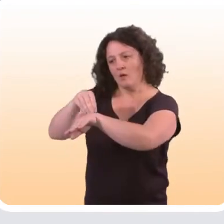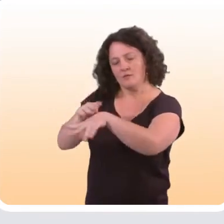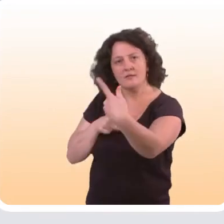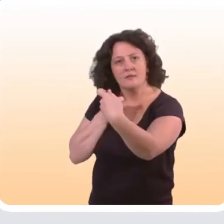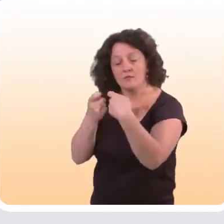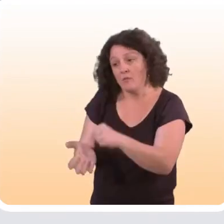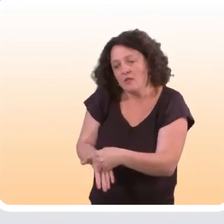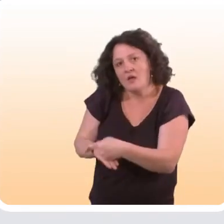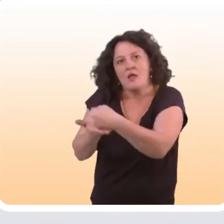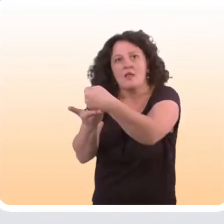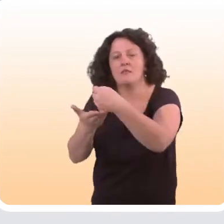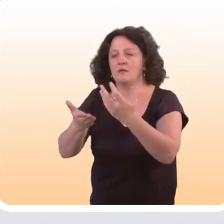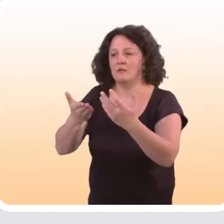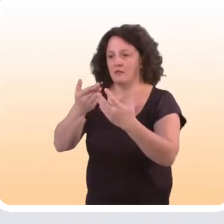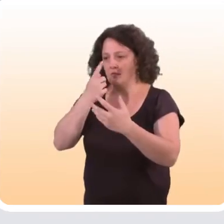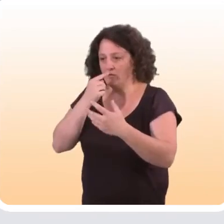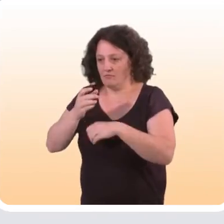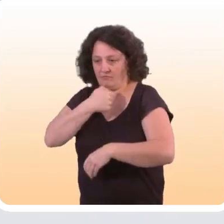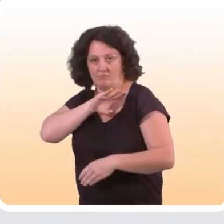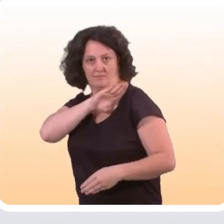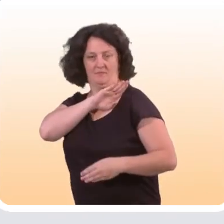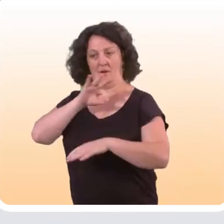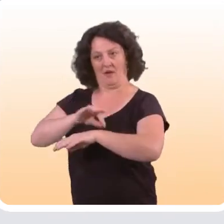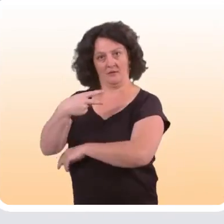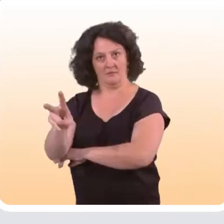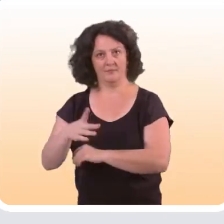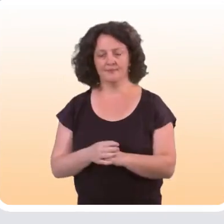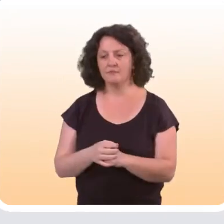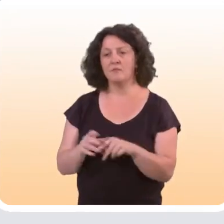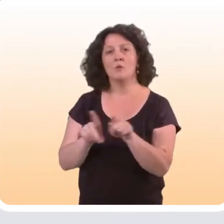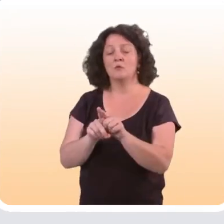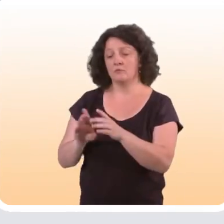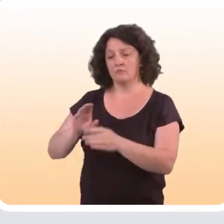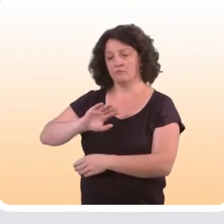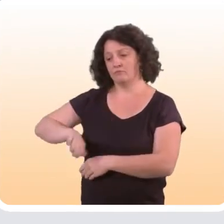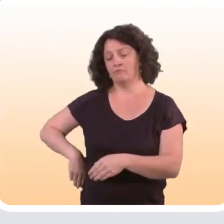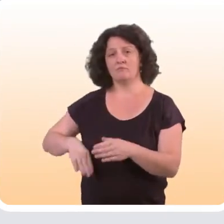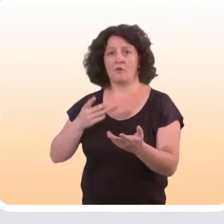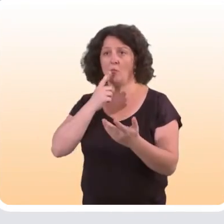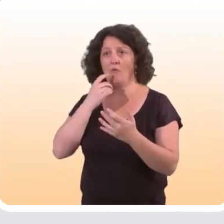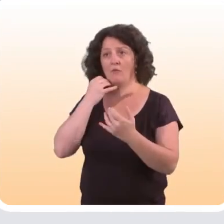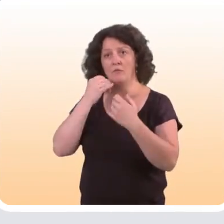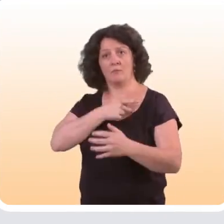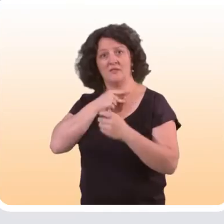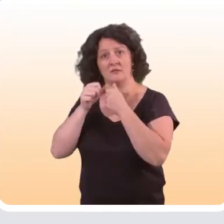des conseils pour les aider à prendre en charge leur maladie. Et enfin, il y a toutes les informations qui concernent la télémédecine,